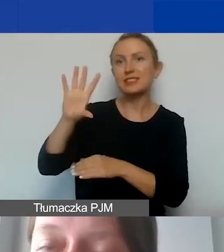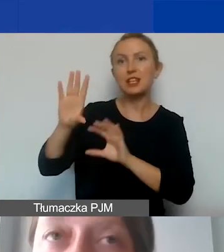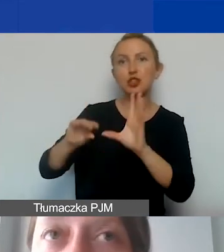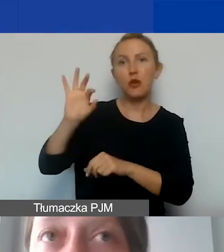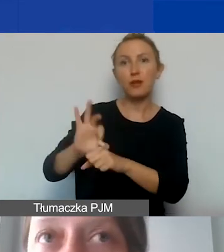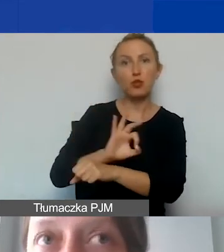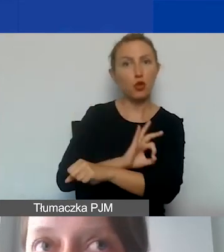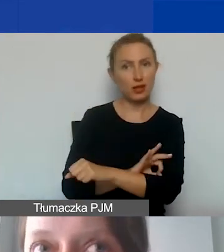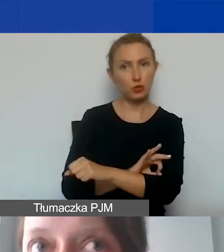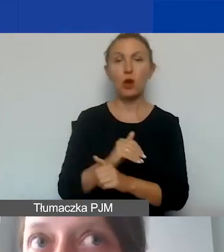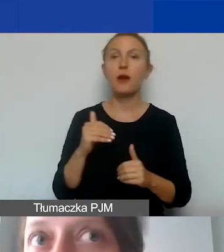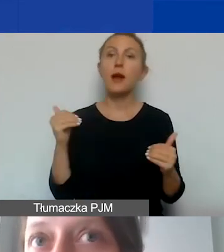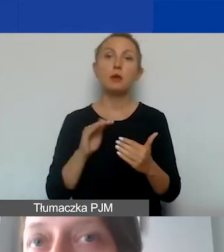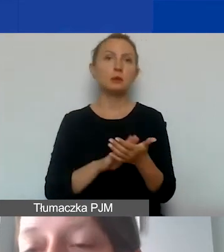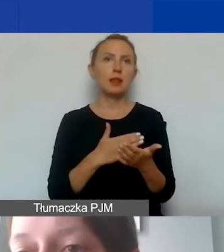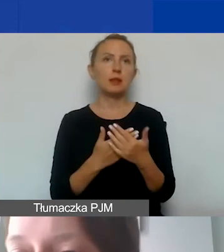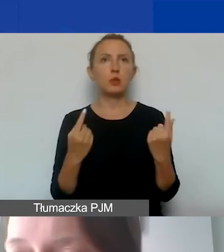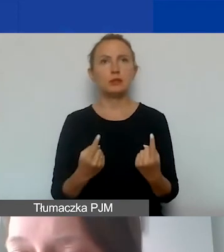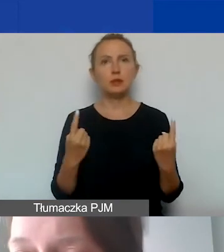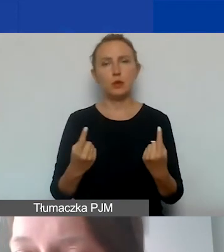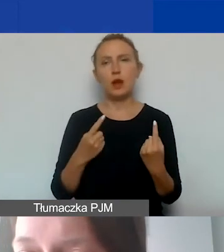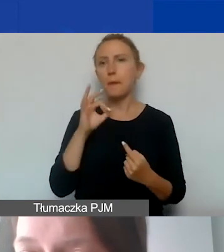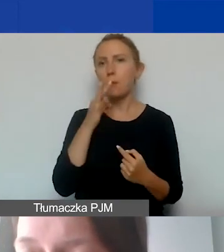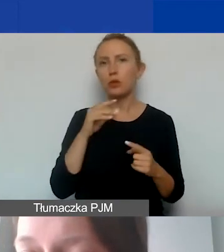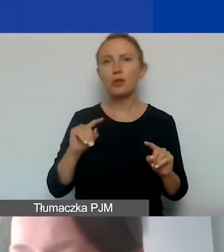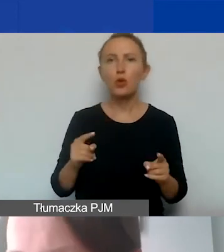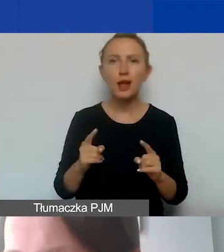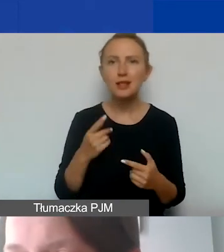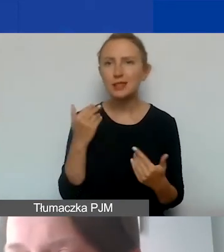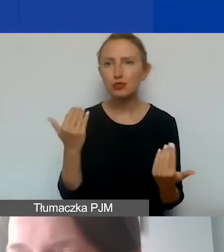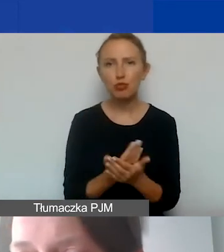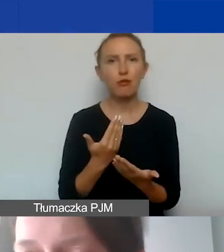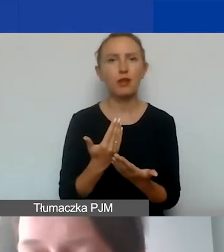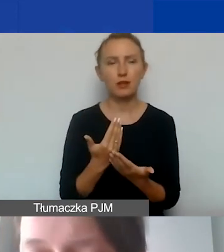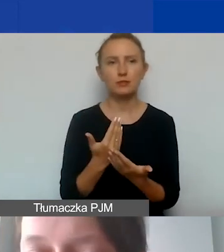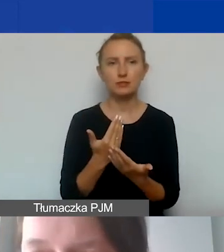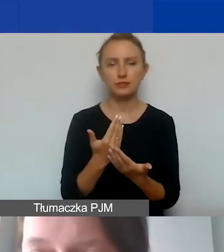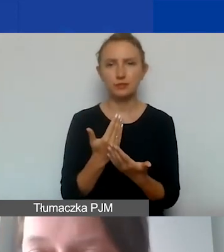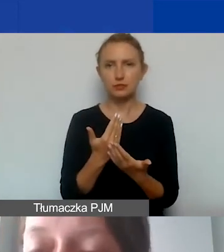Może się zdarzyć tak w przypadku młodych organizacji, gdyż takie są dopuszczalne w ramach tego naboru,